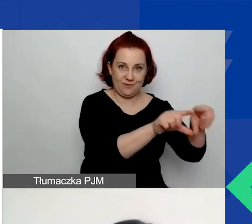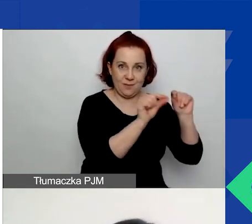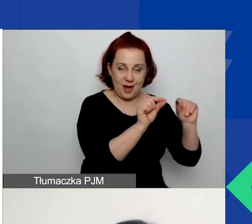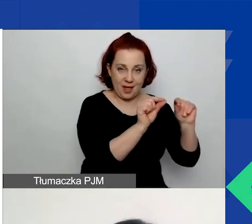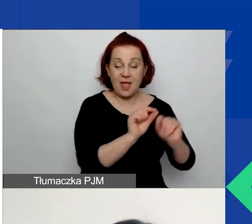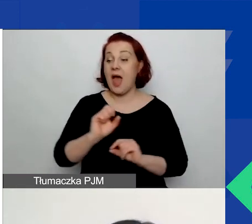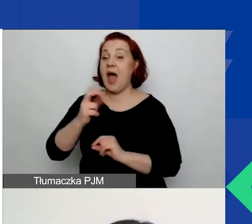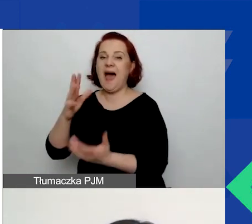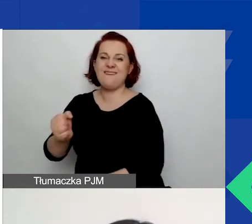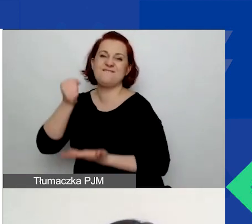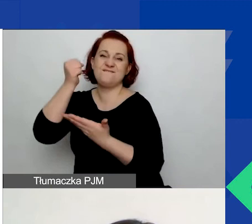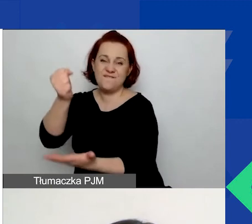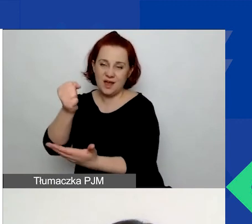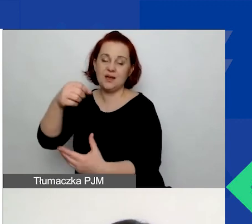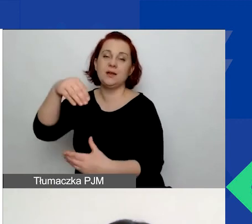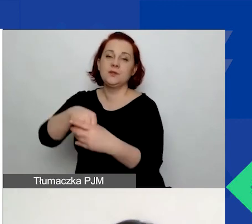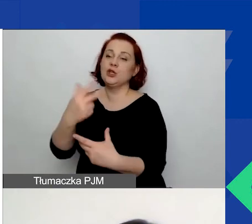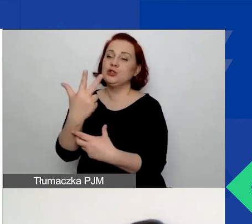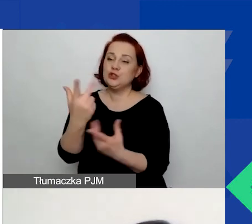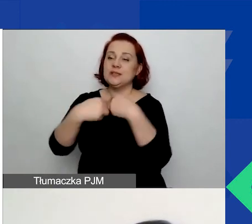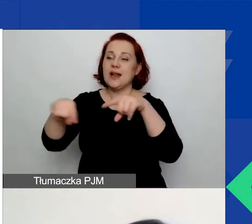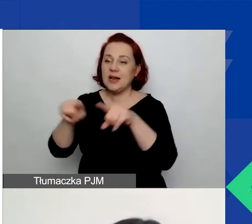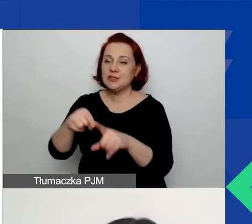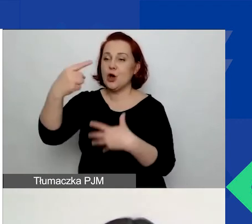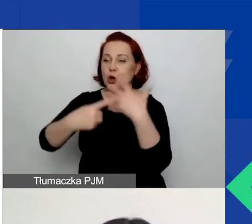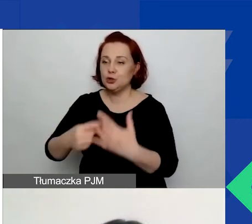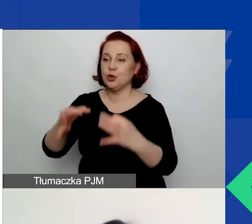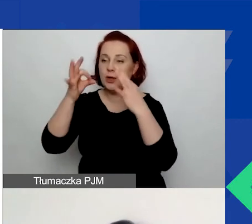trzy zrealizowane i rozliczone projekty w ciągu ostatnich pięciu lat.